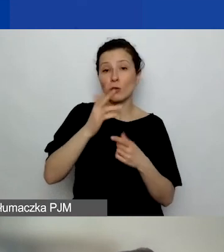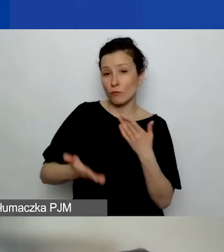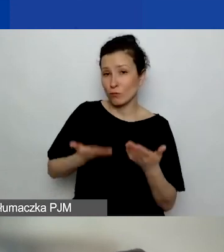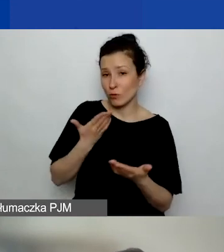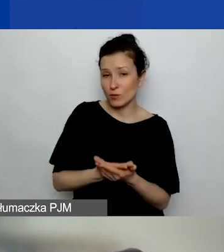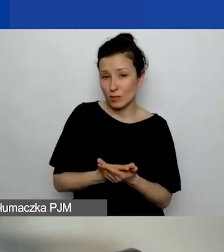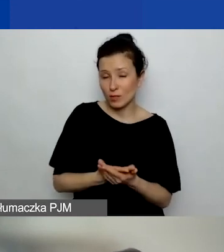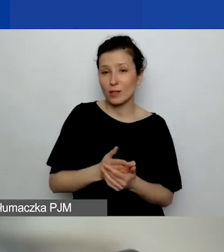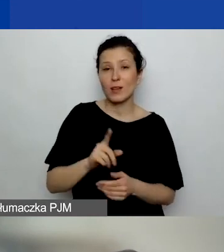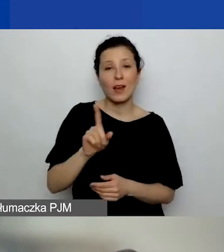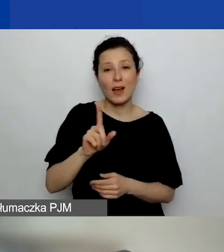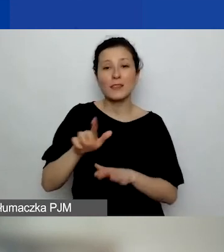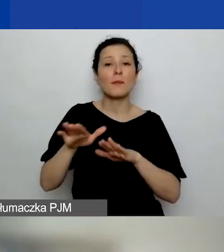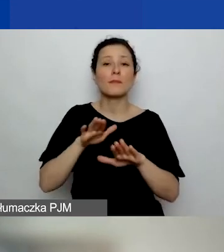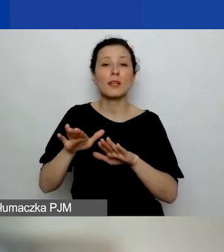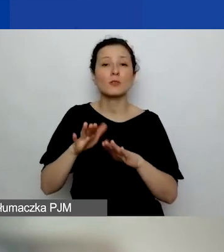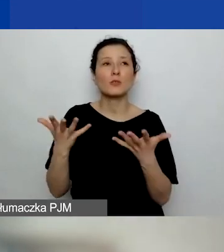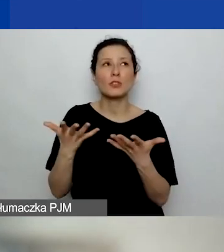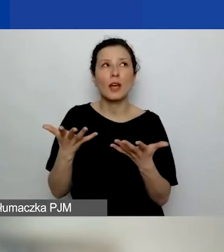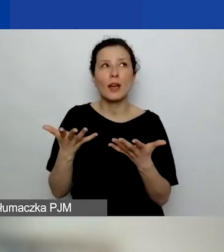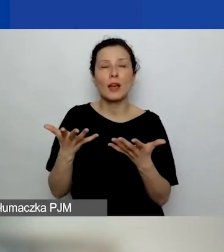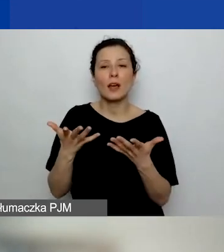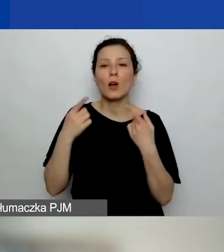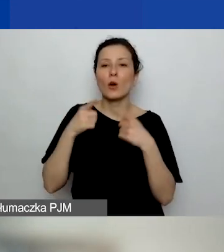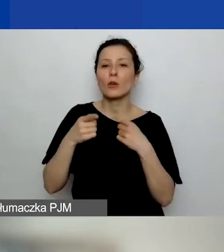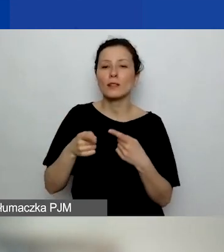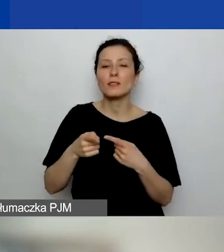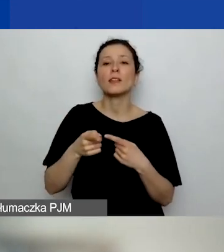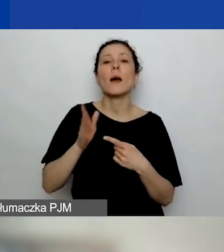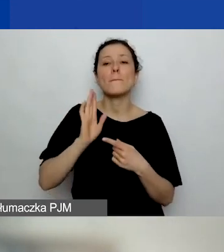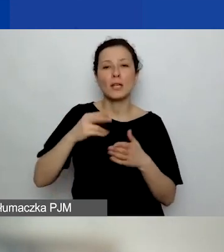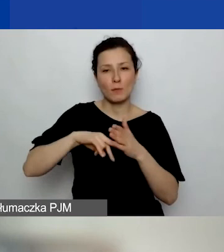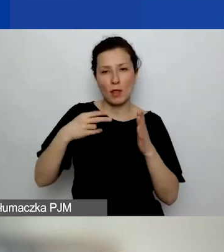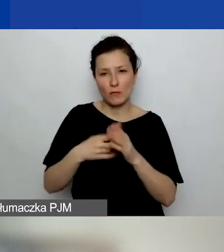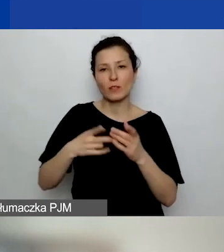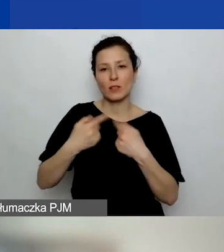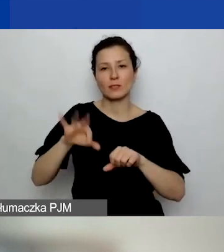gdzie organizacja ma zamiar realizować projekt. O tym mówimy.